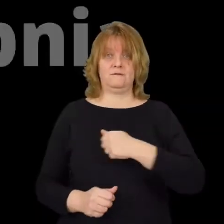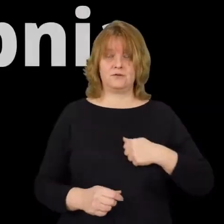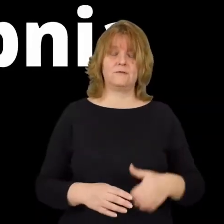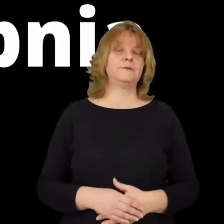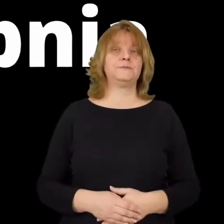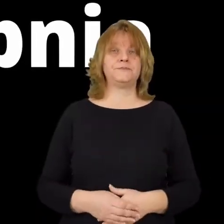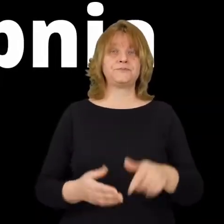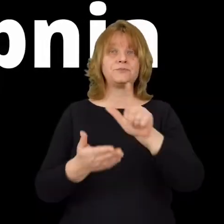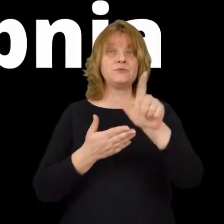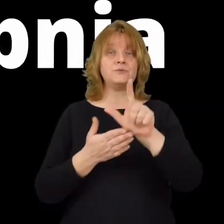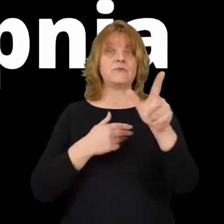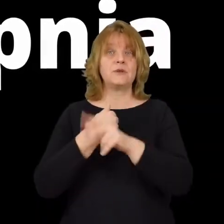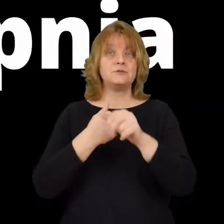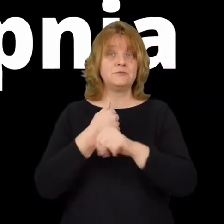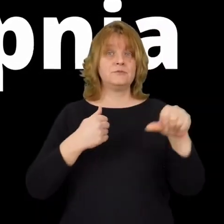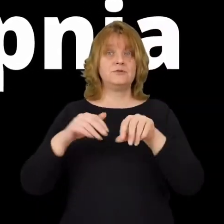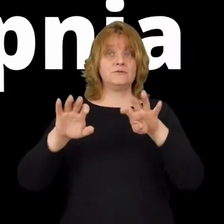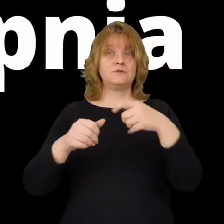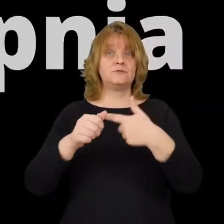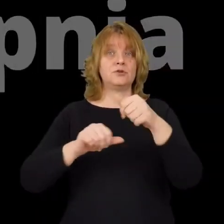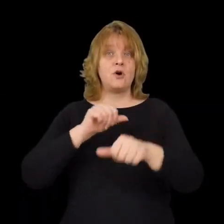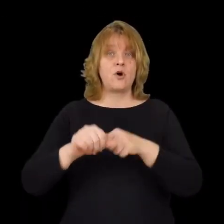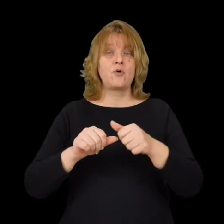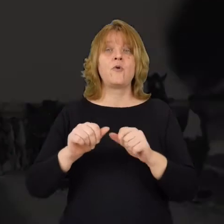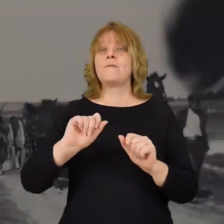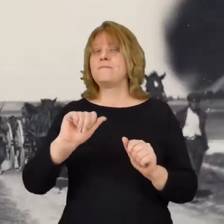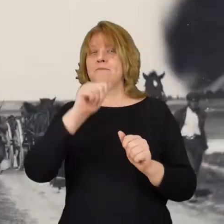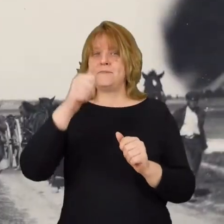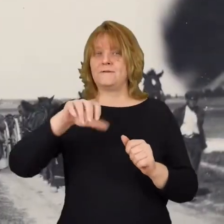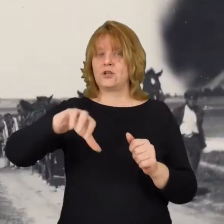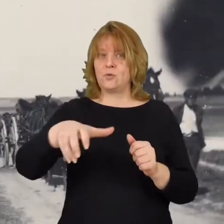12 sierpnia 1920 roku pierwsze oddziały bolszewickie podchodzą pod Radzymin